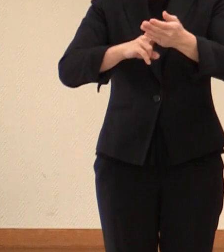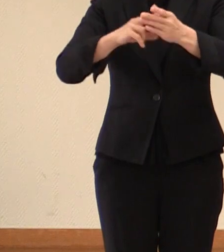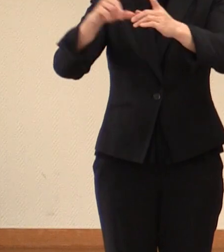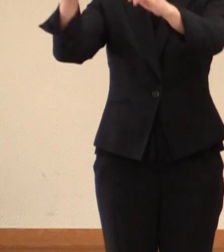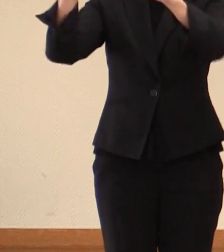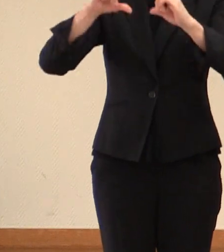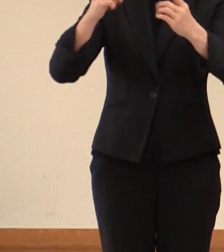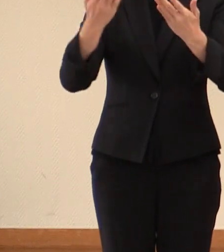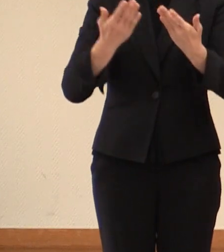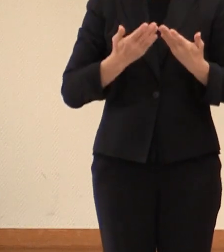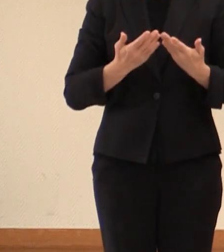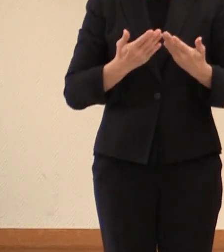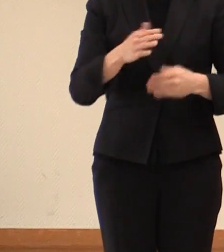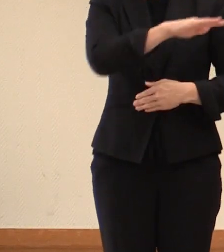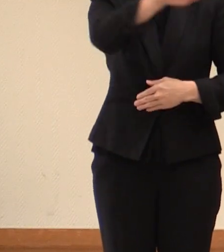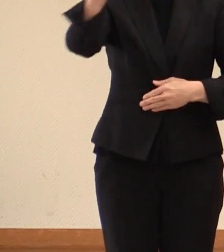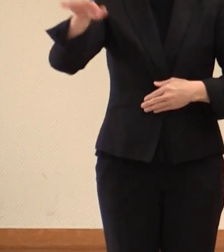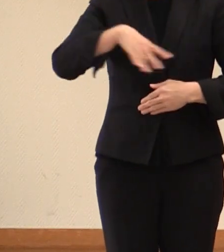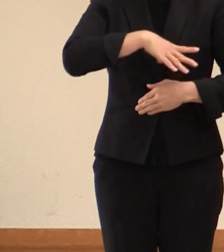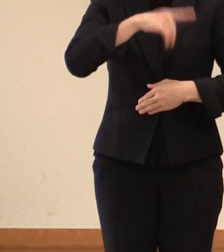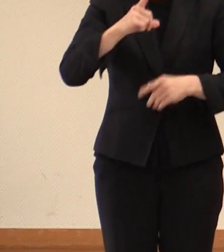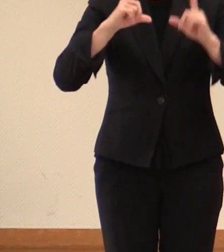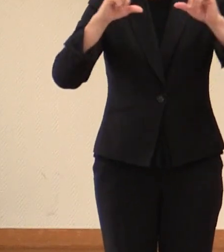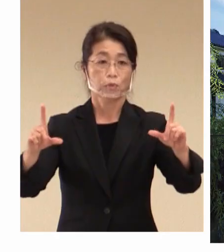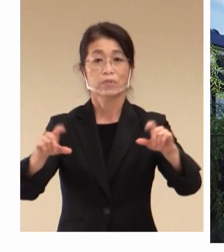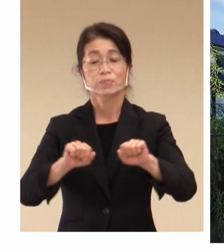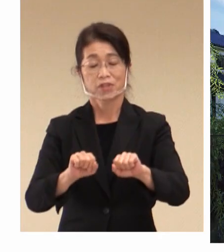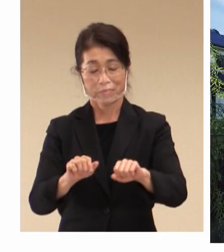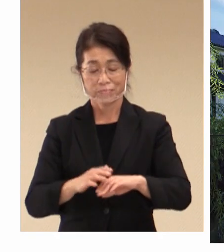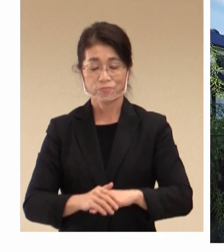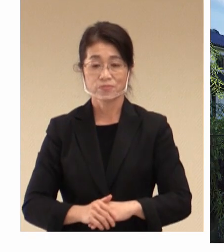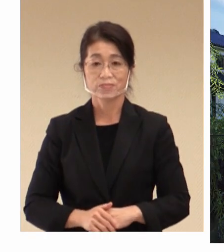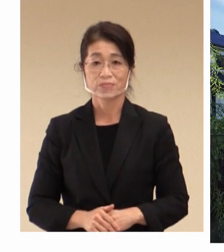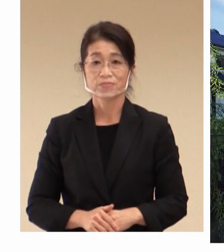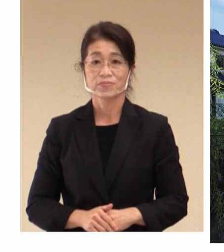皆様にまずご報告をさせていただきます。